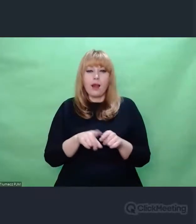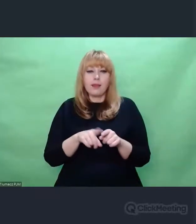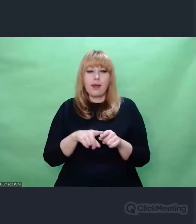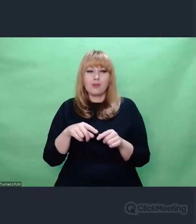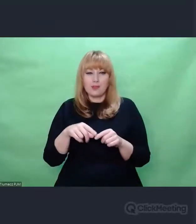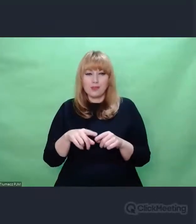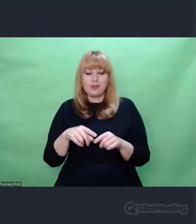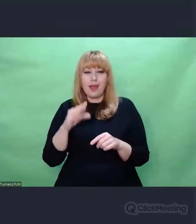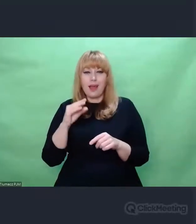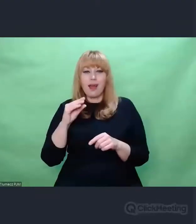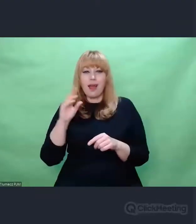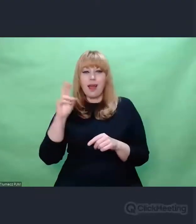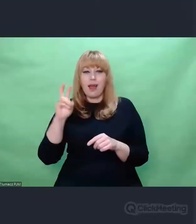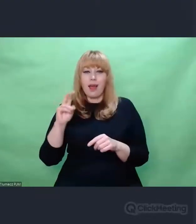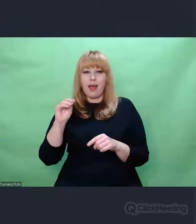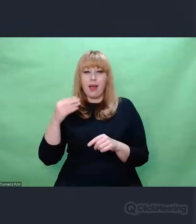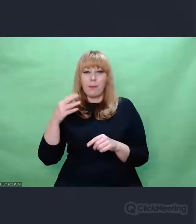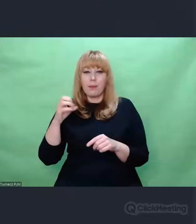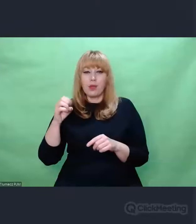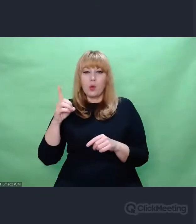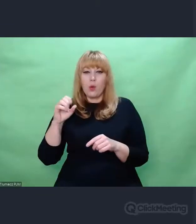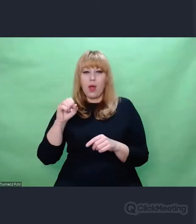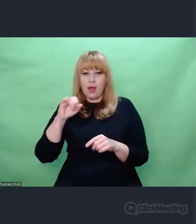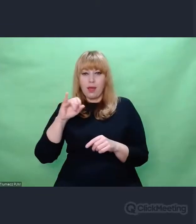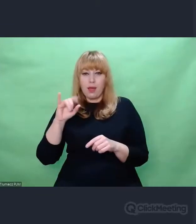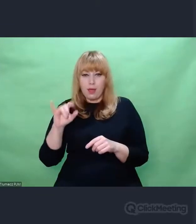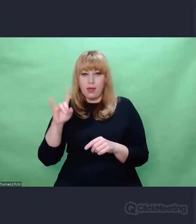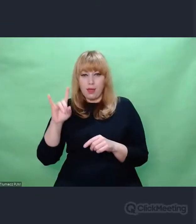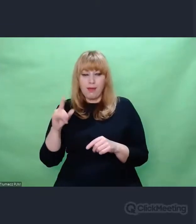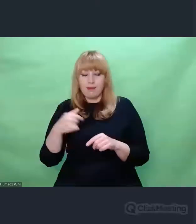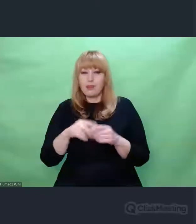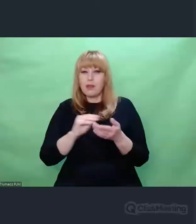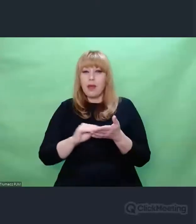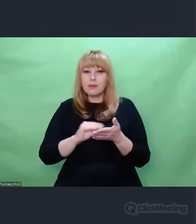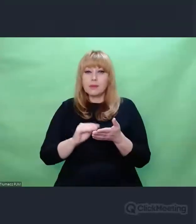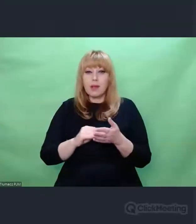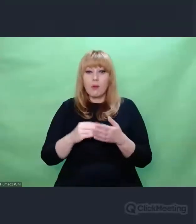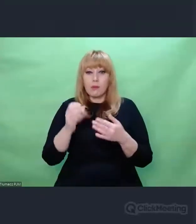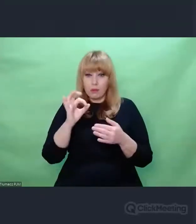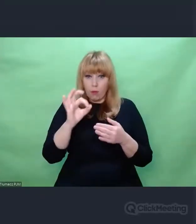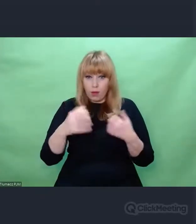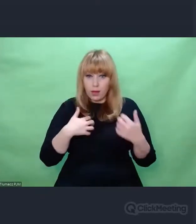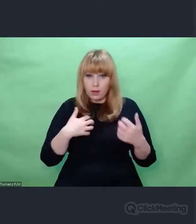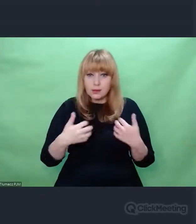zadaniem artysty jest nie odwracać wzroku. Ja myślę, że chodzi o to, żeby